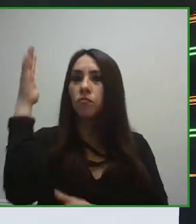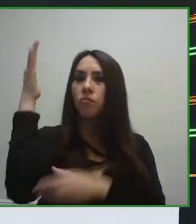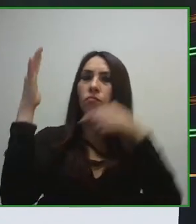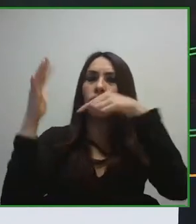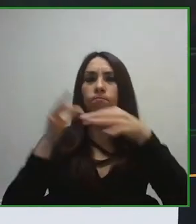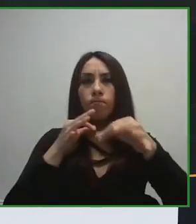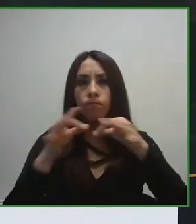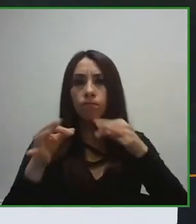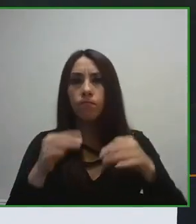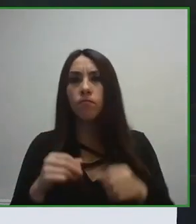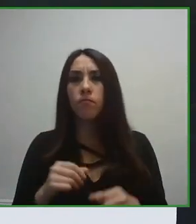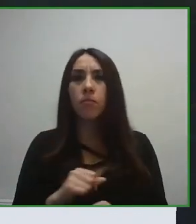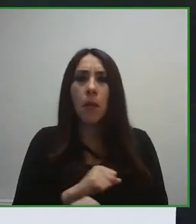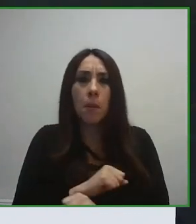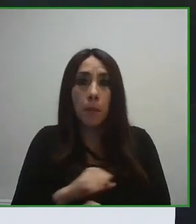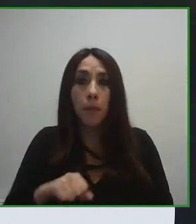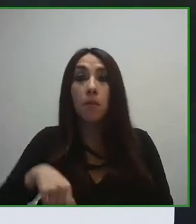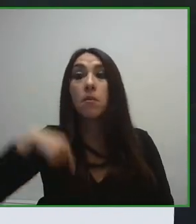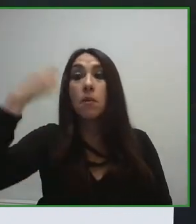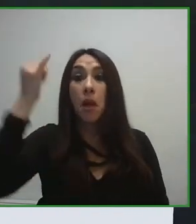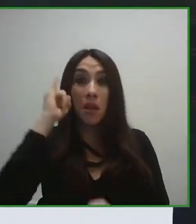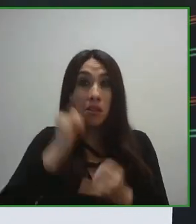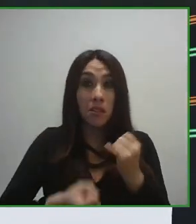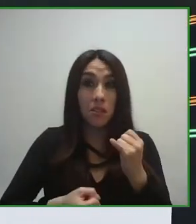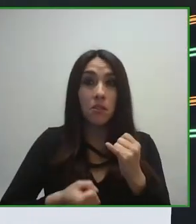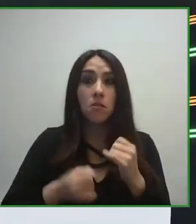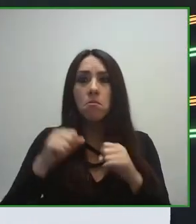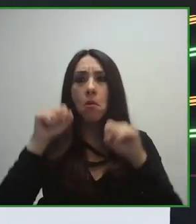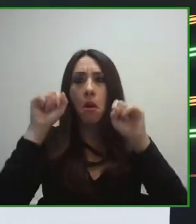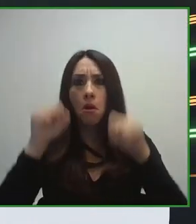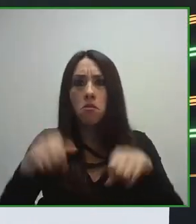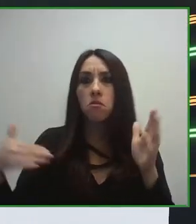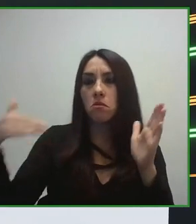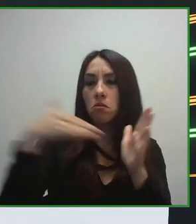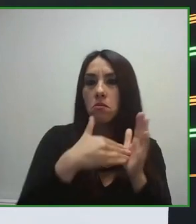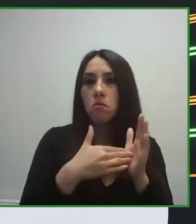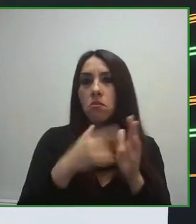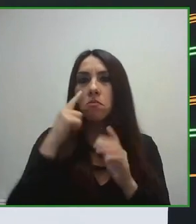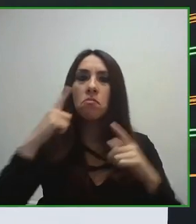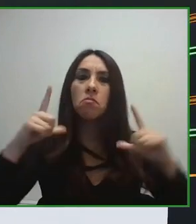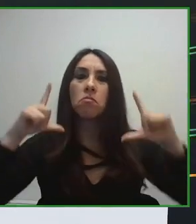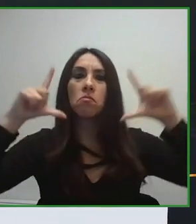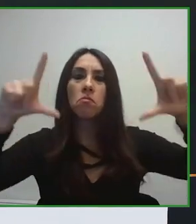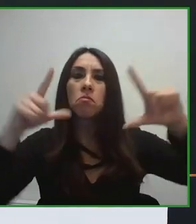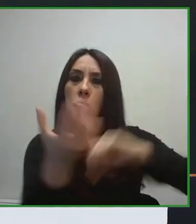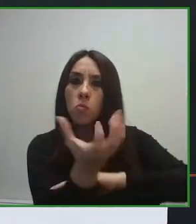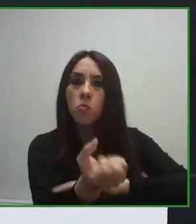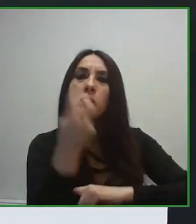Australia, Canadá, que hemos realizado un trabajo desde hace muchísimos años en materia